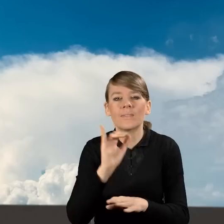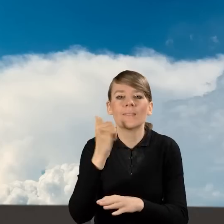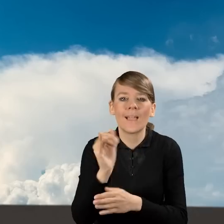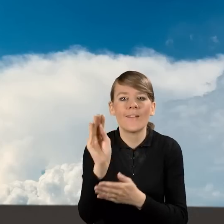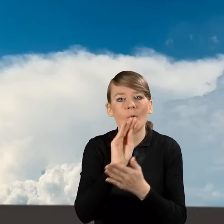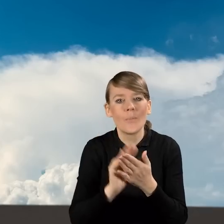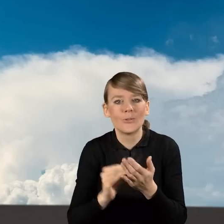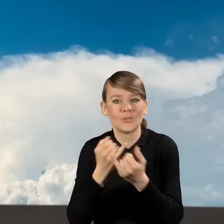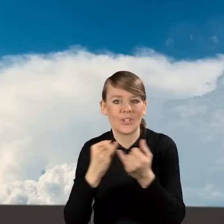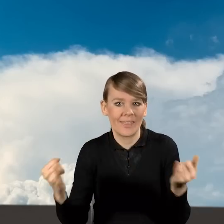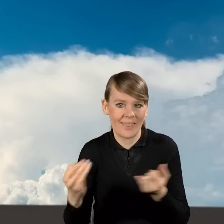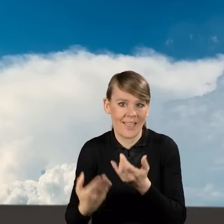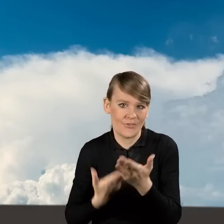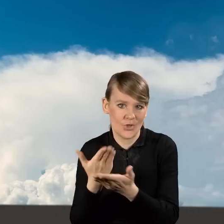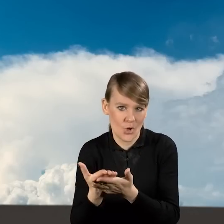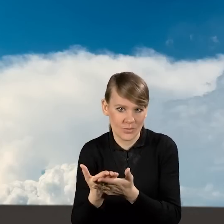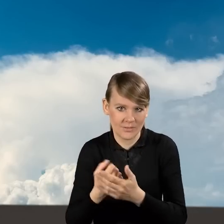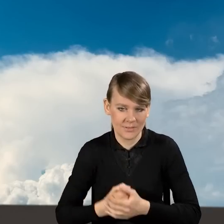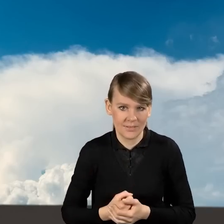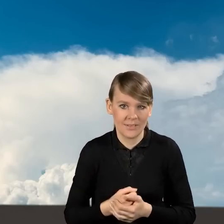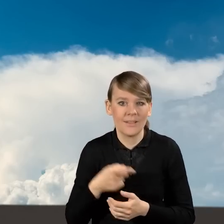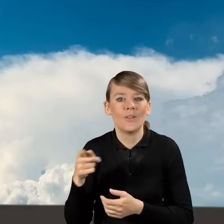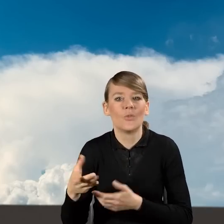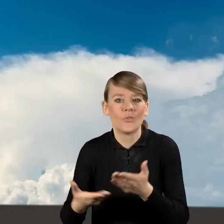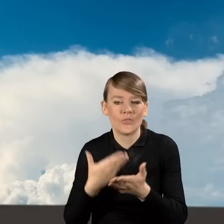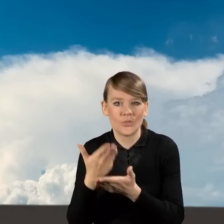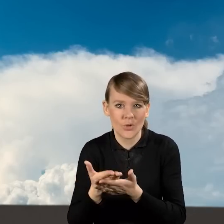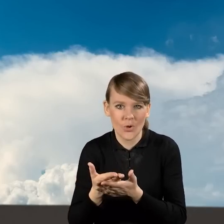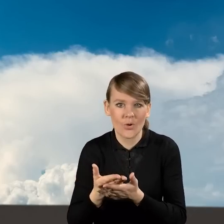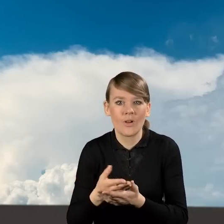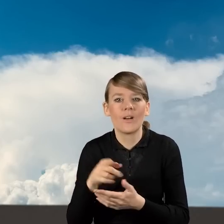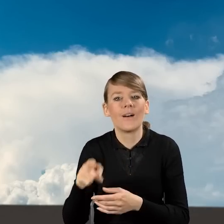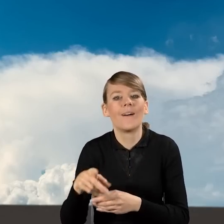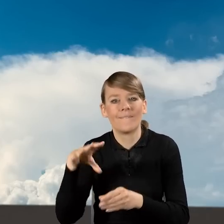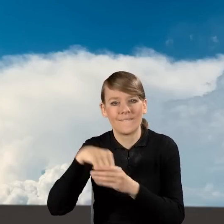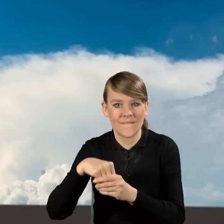wypełniania pozostałych wniosków o dofinansowanie, czyli wniosków o dofinansowanie z prefinansowaniem,